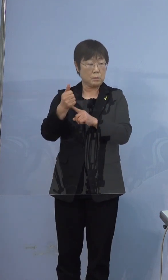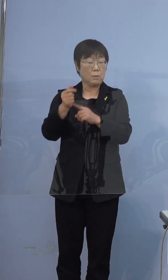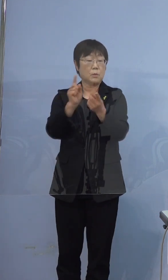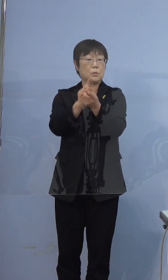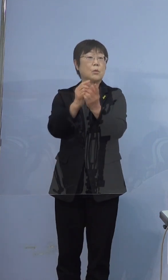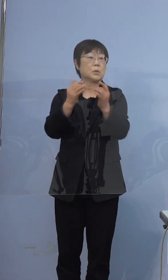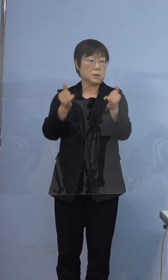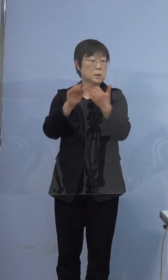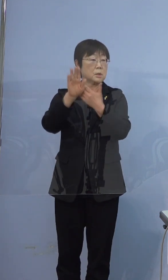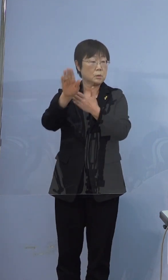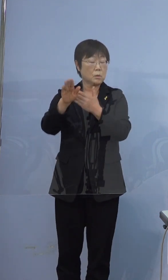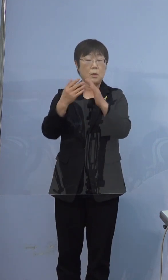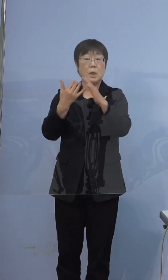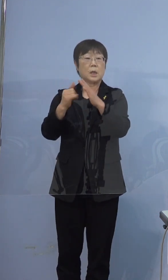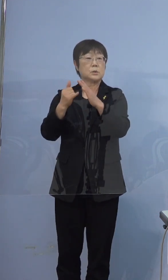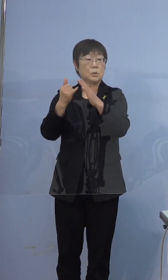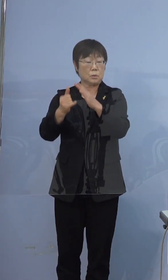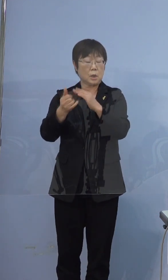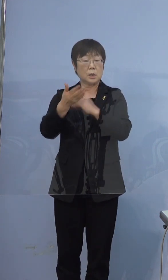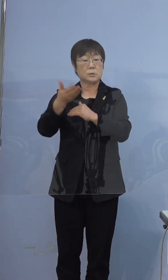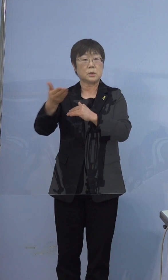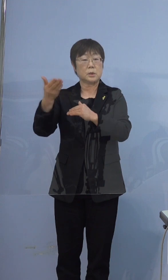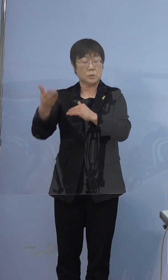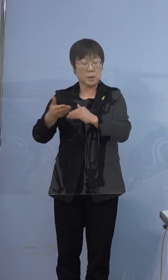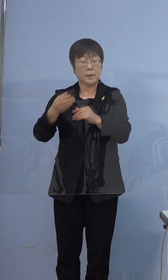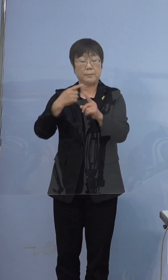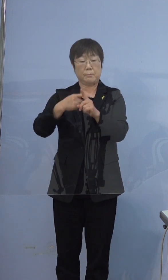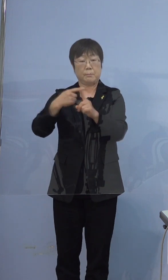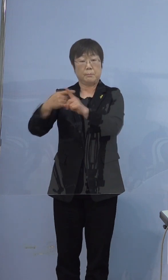その後、ご家族の方が順次 陽性判明してきましたので